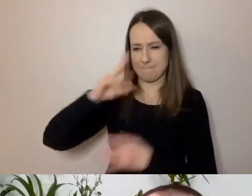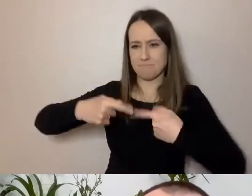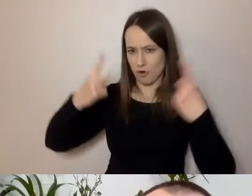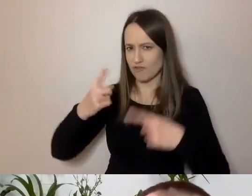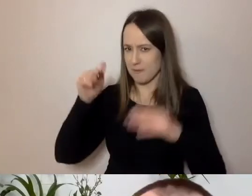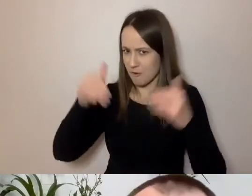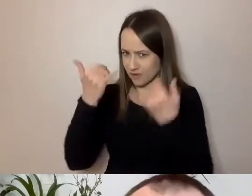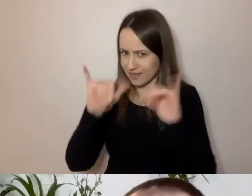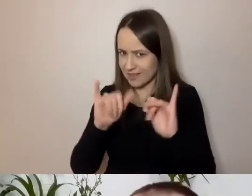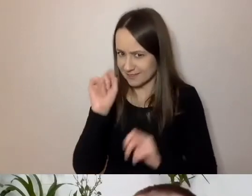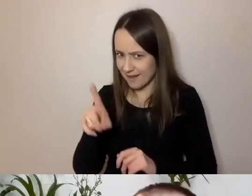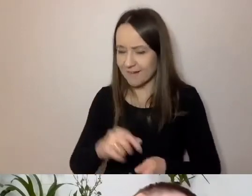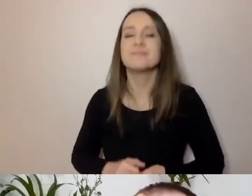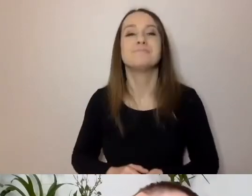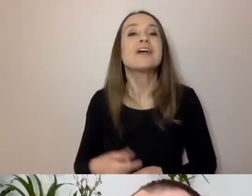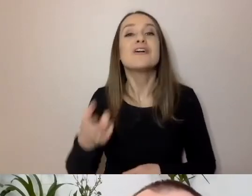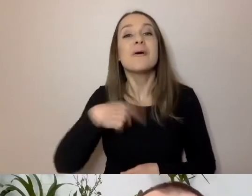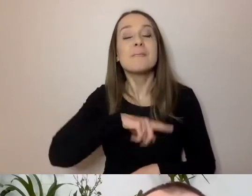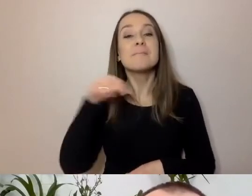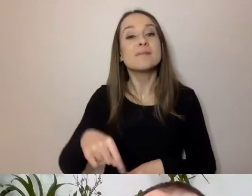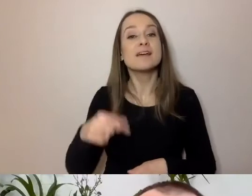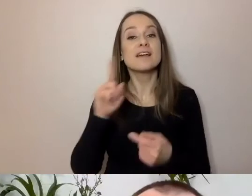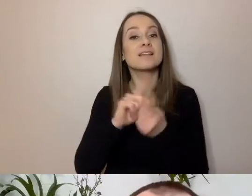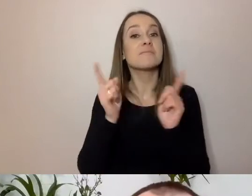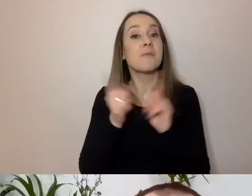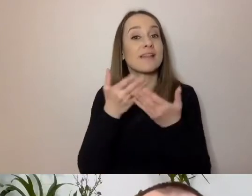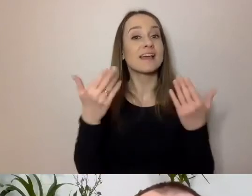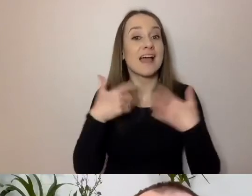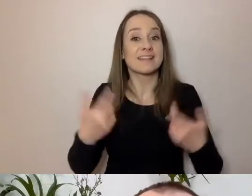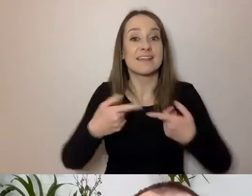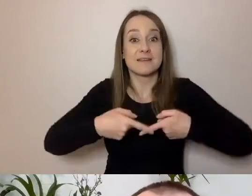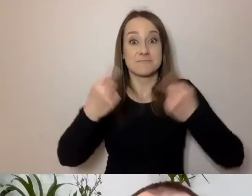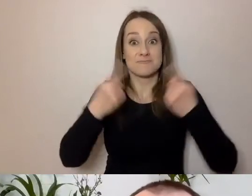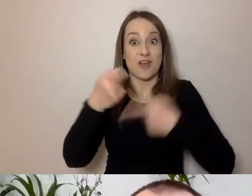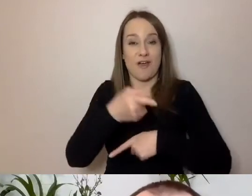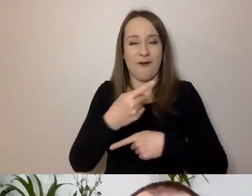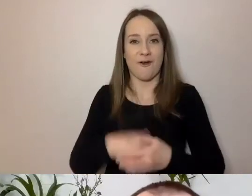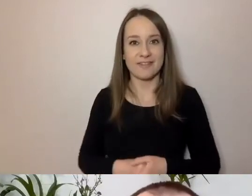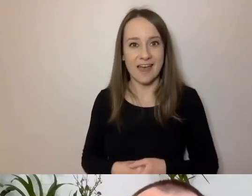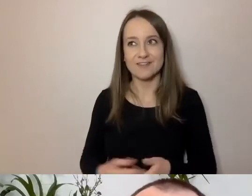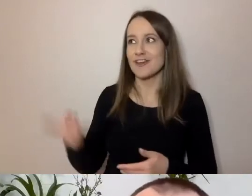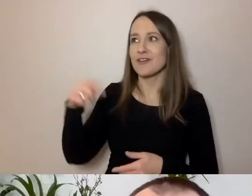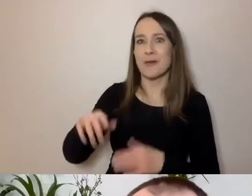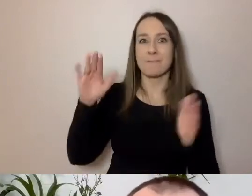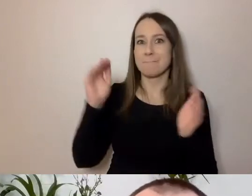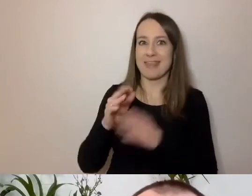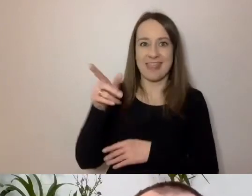PAWEŁ: To, że państwa chcę przekonać, to mniejsze zadanie niż to, że muszę przekonać 8 tys. urzędników